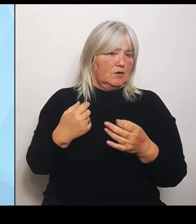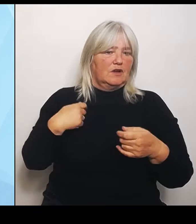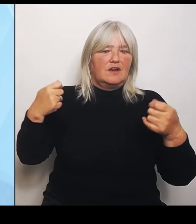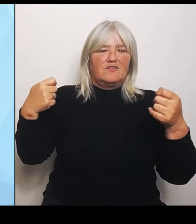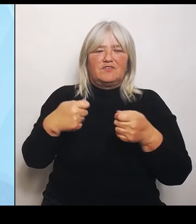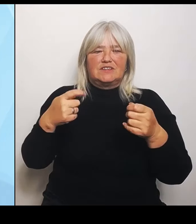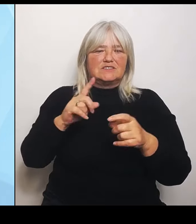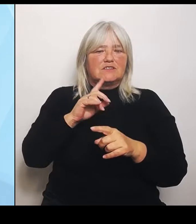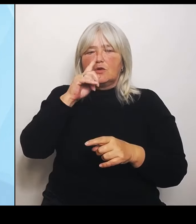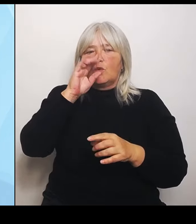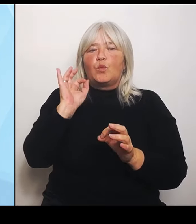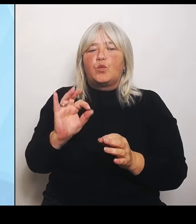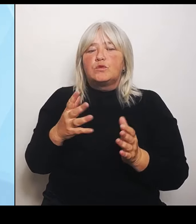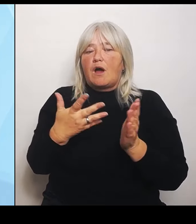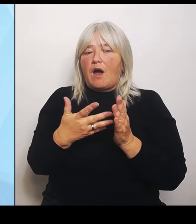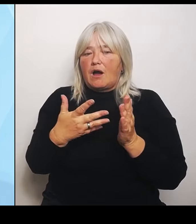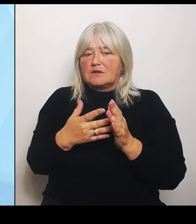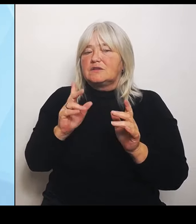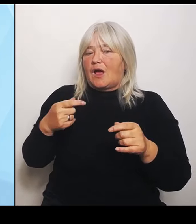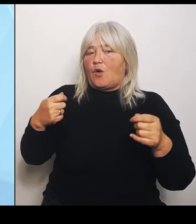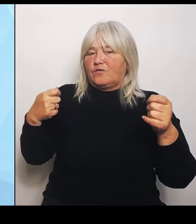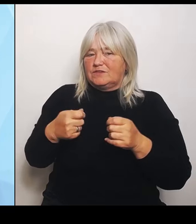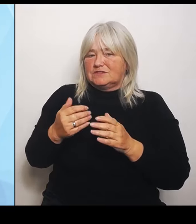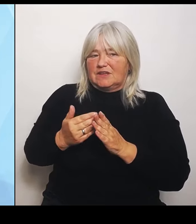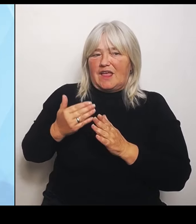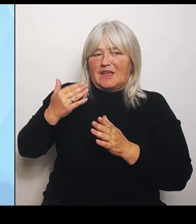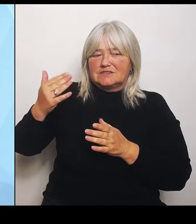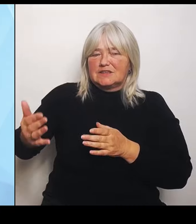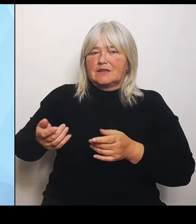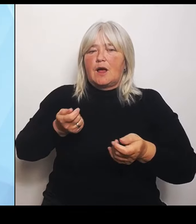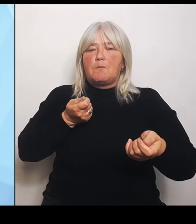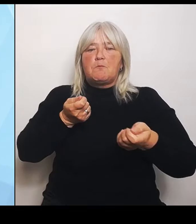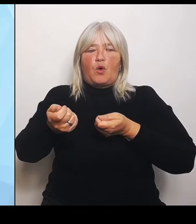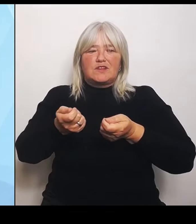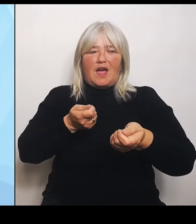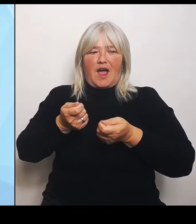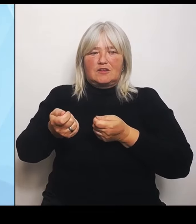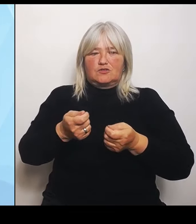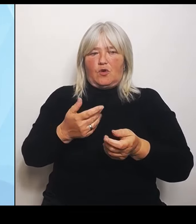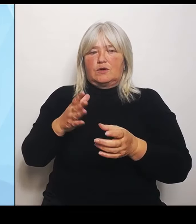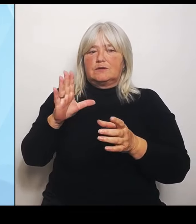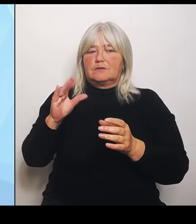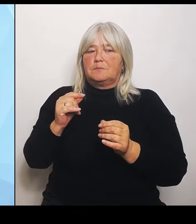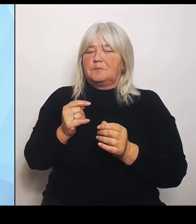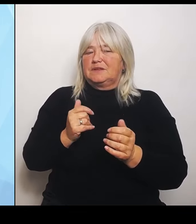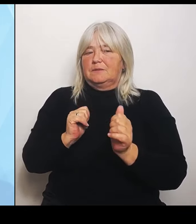diesen Dialog mit begleiten werden. Dabei sollen bei den eben angesprochenen Regionalgutachten eben auch die Universitätskliniken im